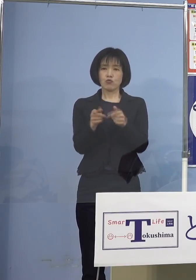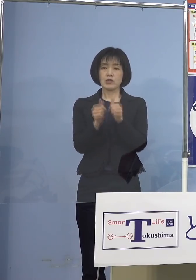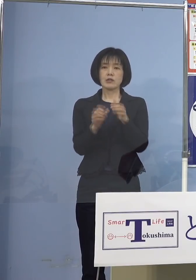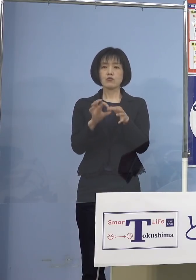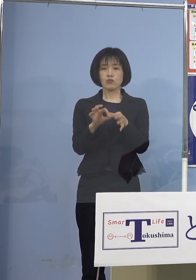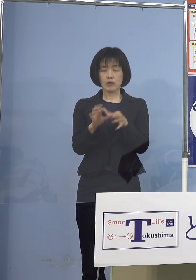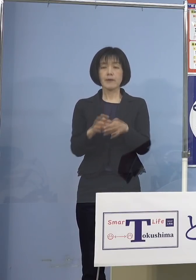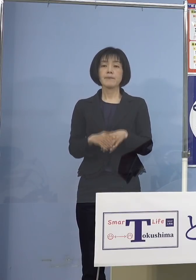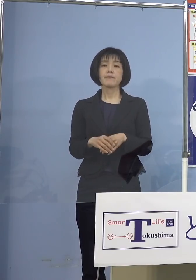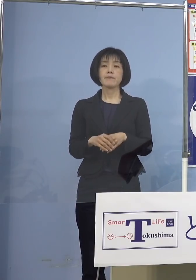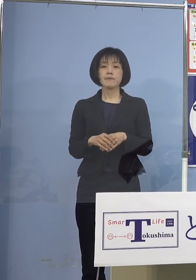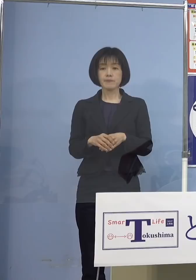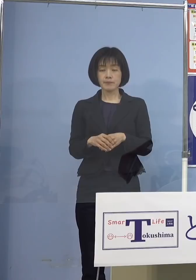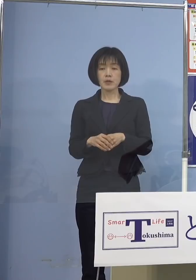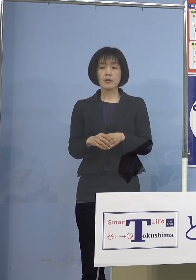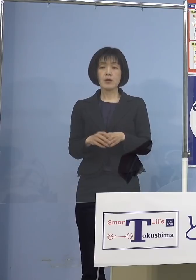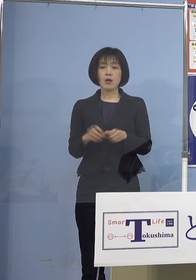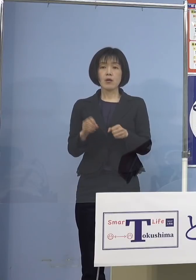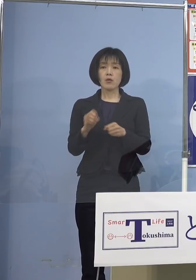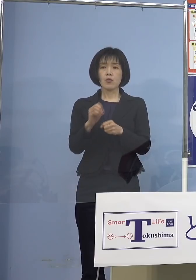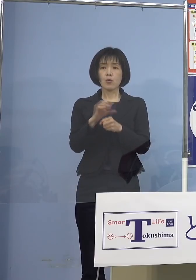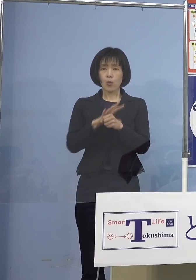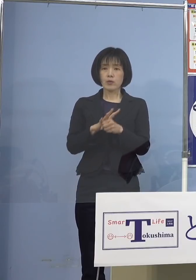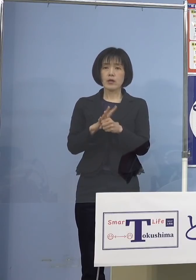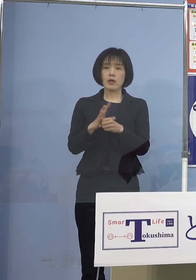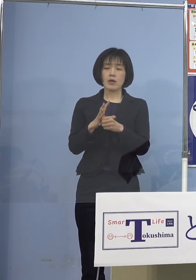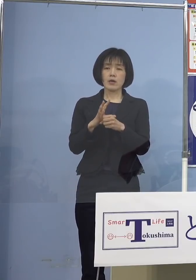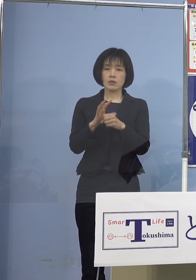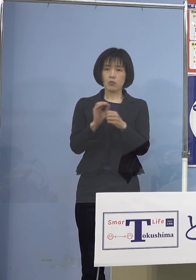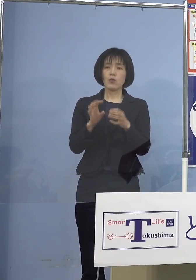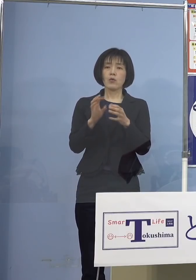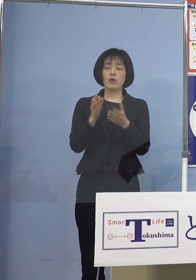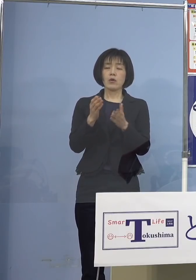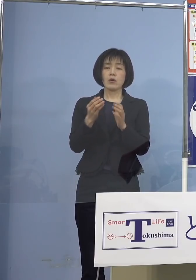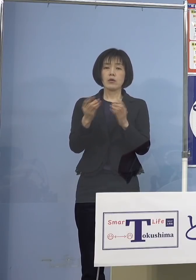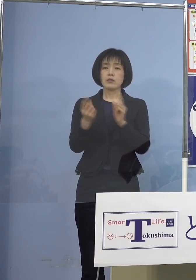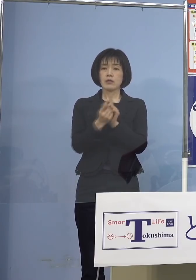新型コロナウイルス感染症への 対応についてであります